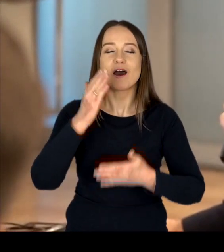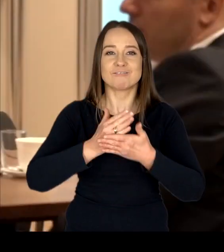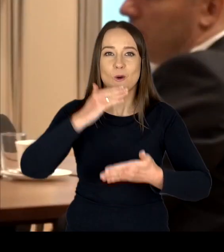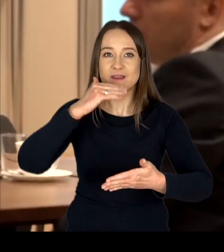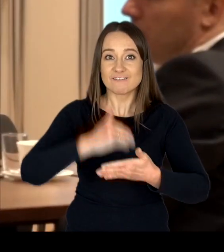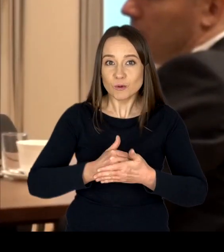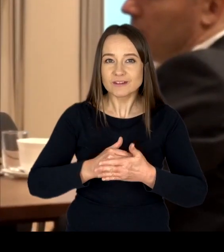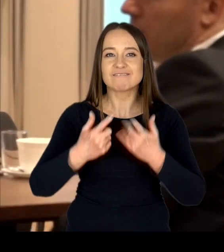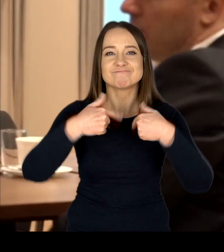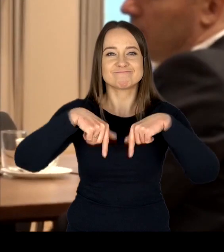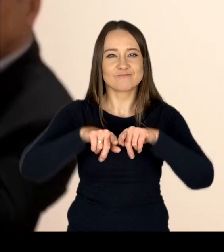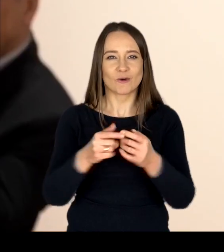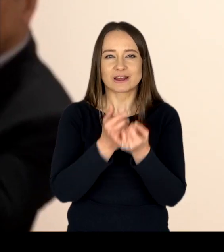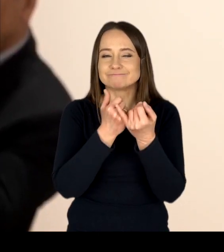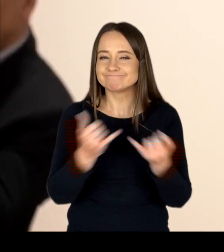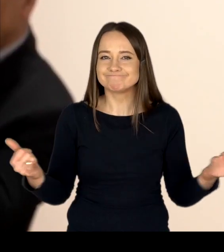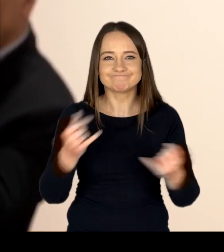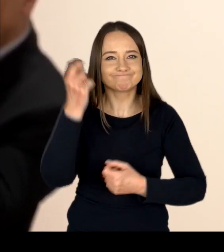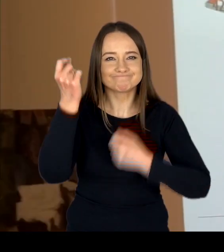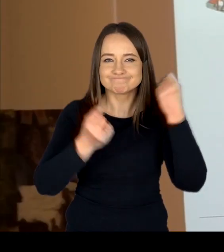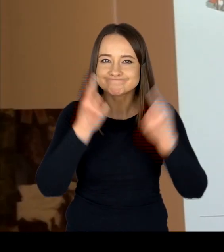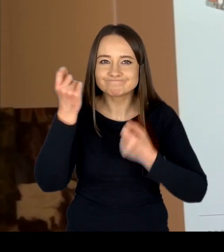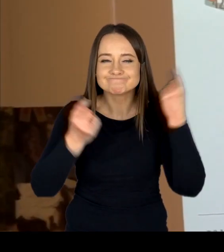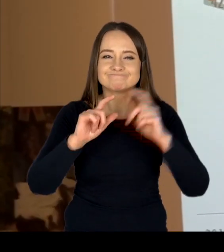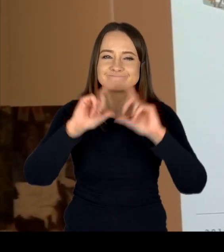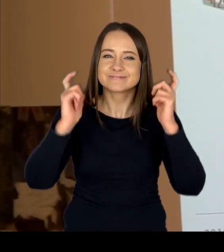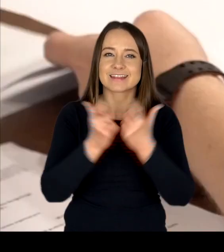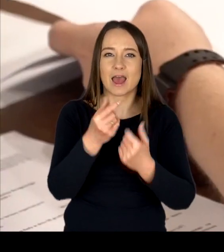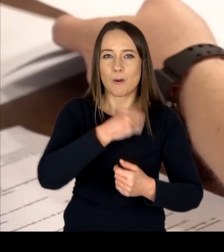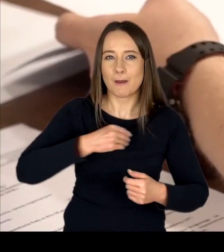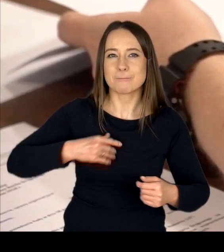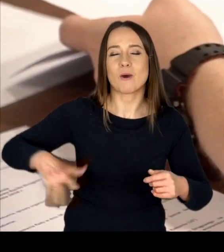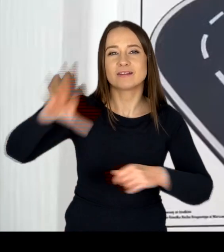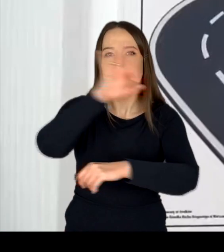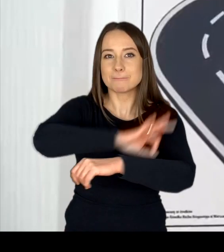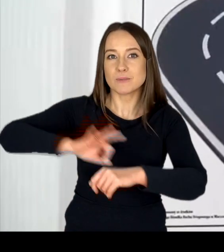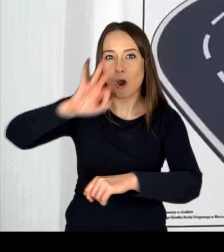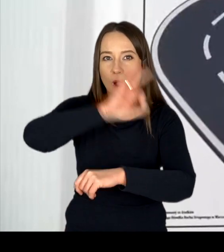realizujemy szereg innowacyjnych w skali kraju projektów z zakresu brd.